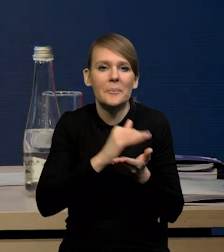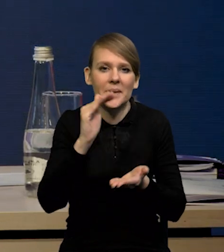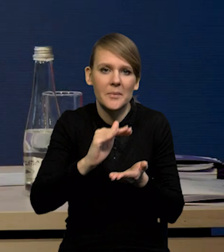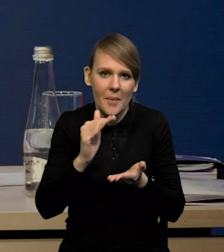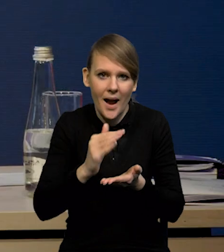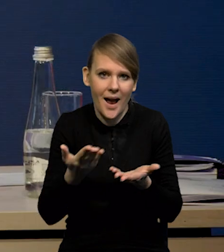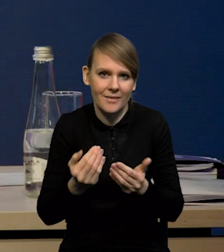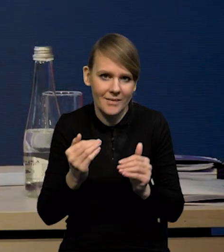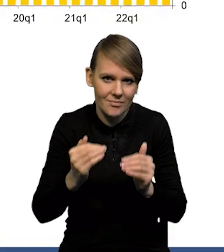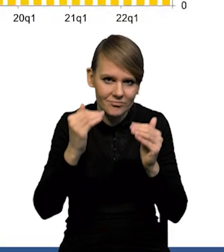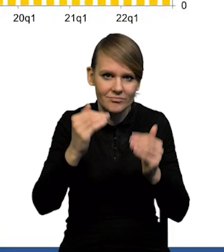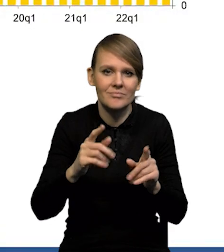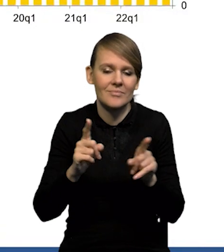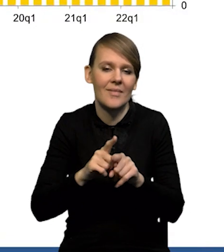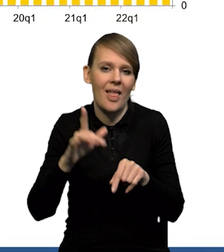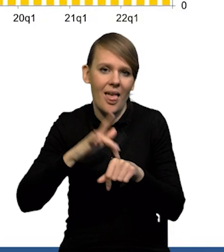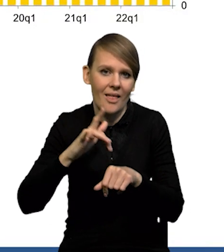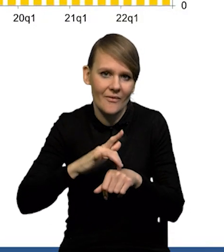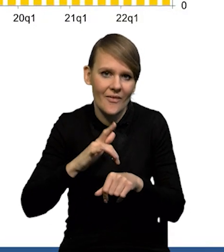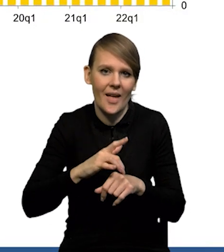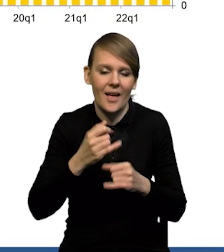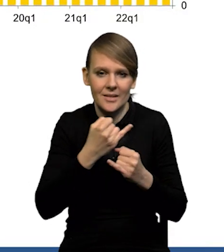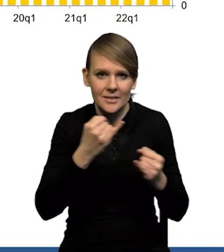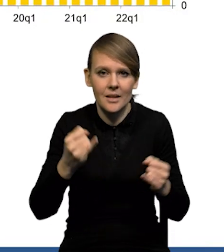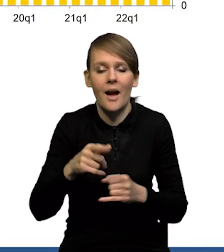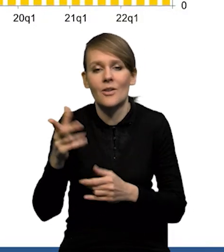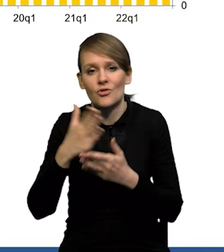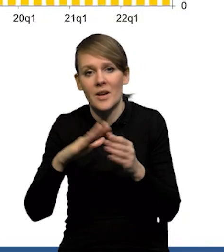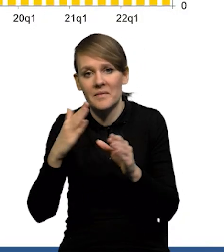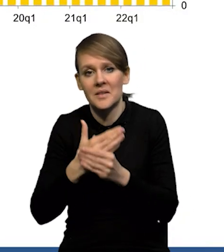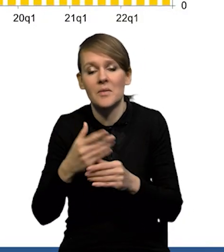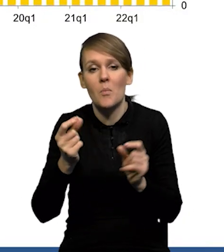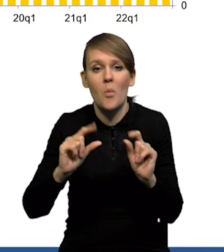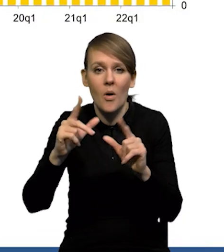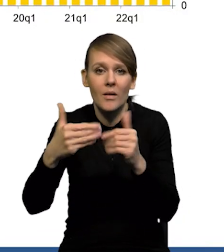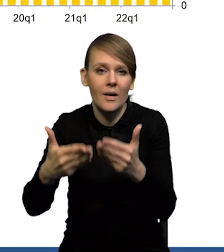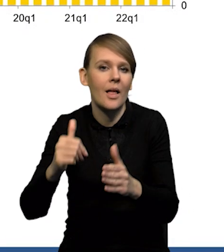są też efekty bazy. Być może było też tak, że część firm wstrzymywała się z podwyżkami do stycznia,